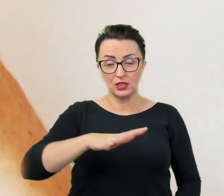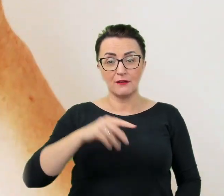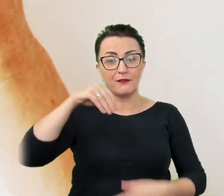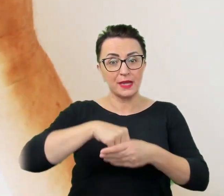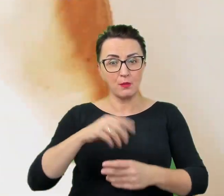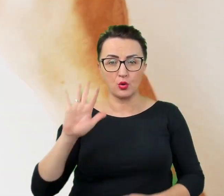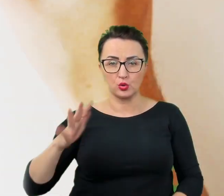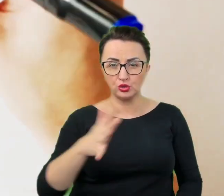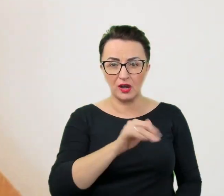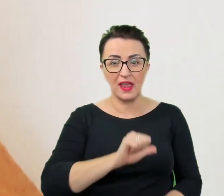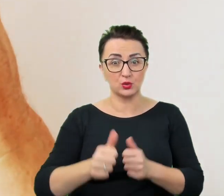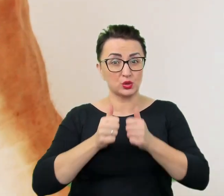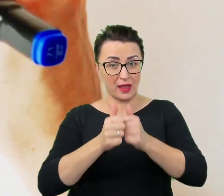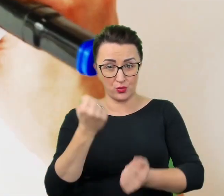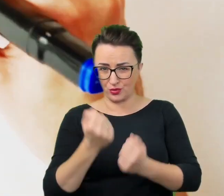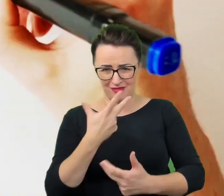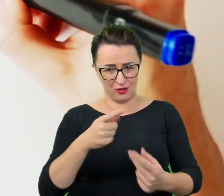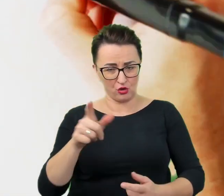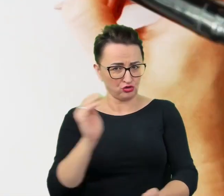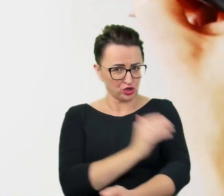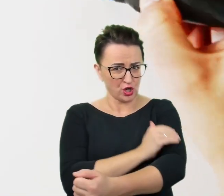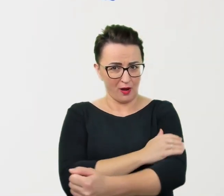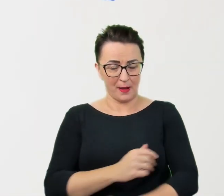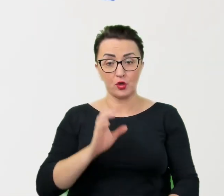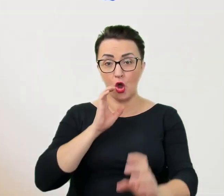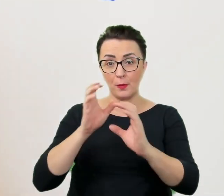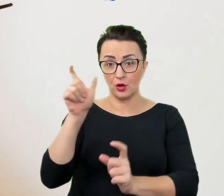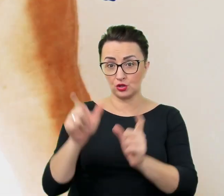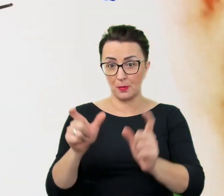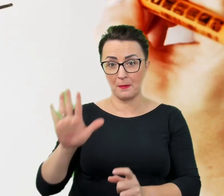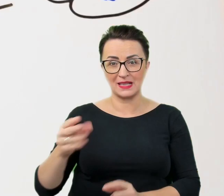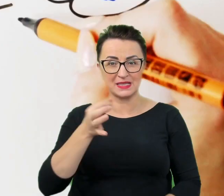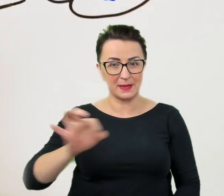Komunikacja z osobami ze specjalnymi potrzebami często wydaje się skomplikowana i problematyczna,